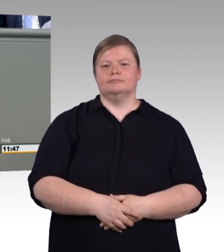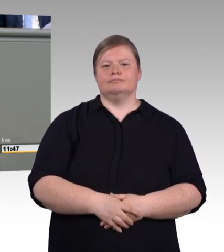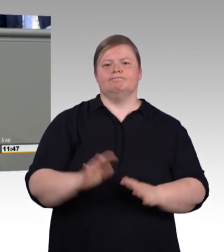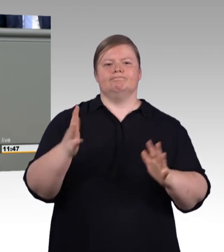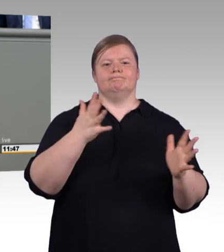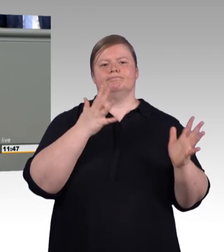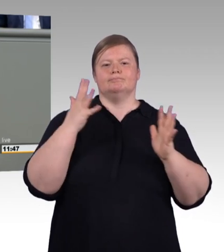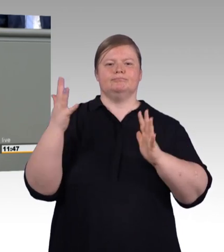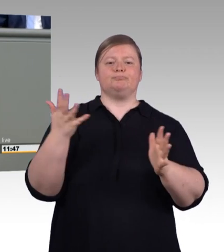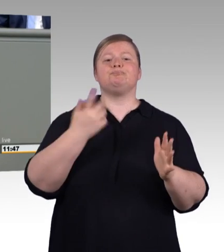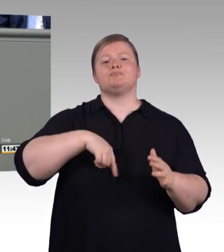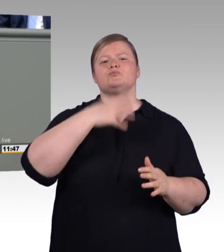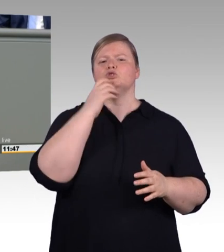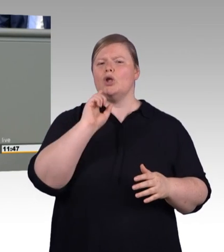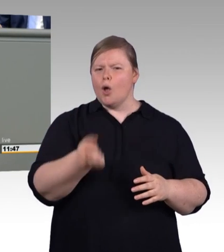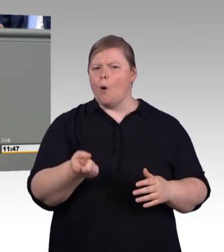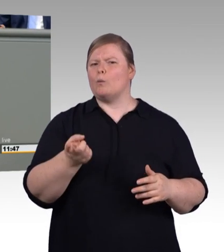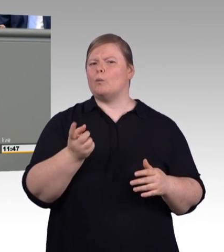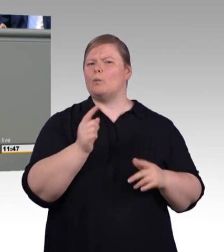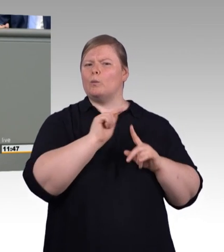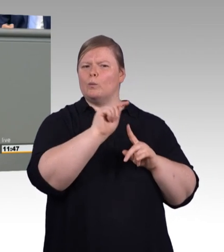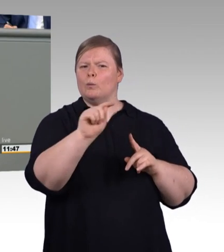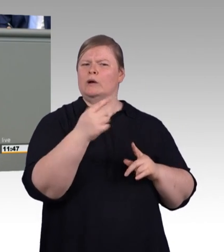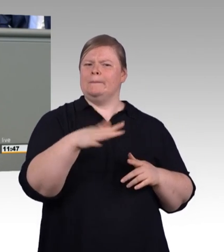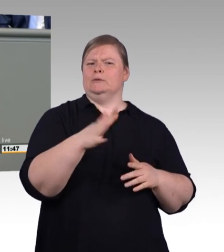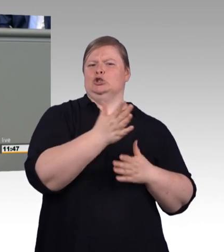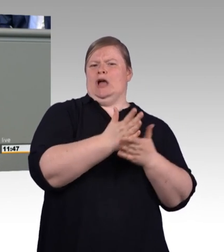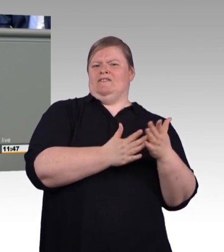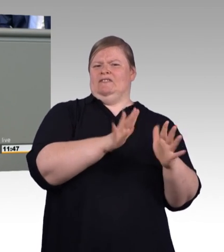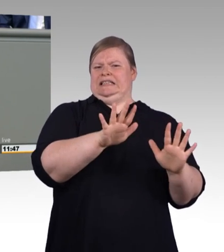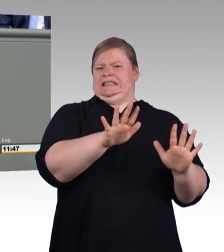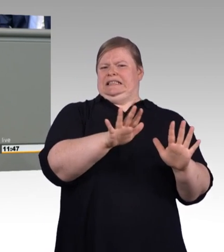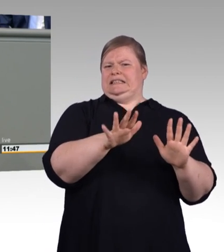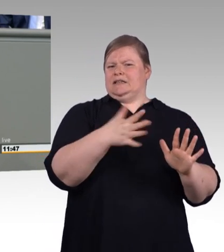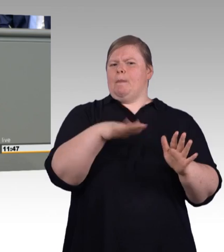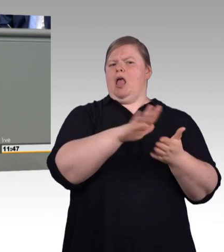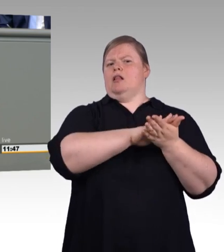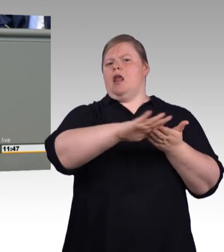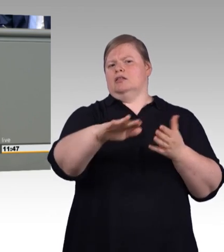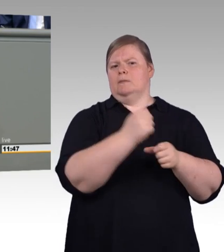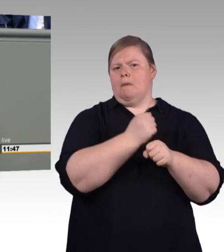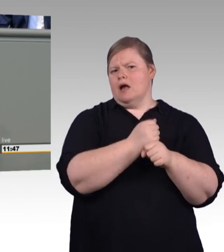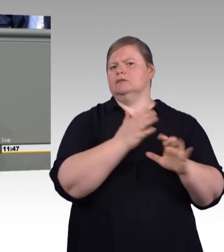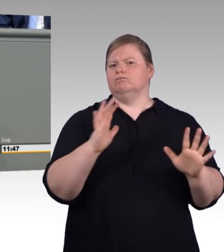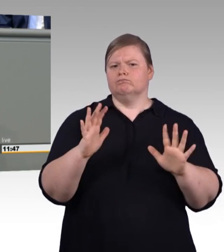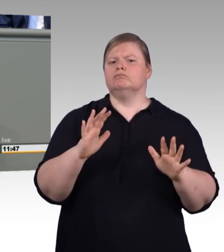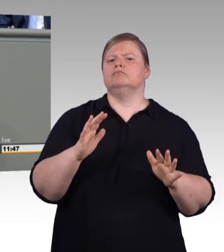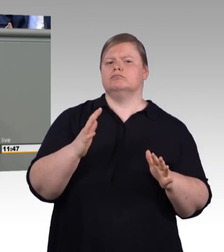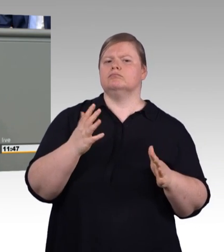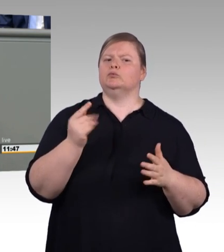von erwachsenen Auszubildenden nach dem Vorbild des Jugendarbeitsschutzgesetzes geregelt werden. Und der Mangel an Prüfern kann nicht auf Dauer